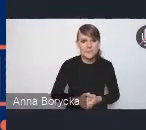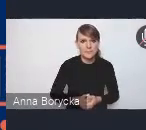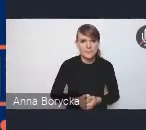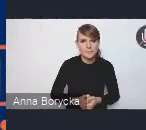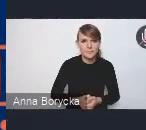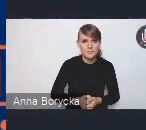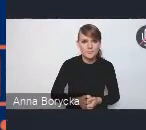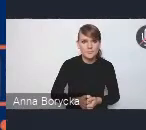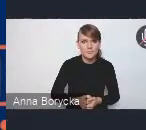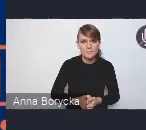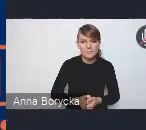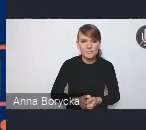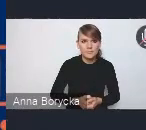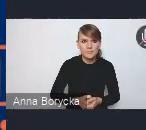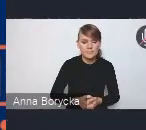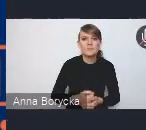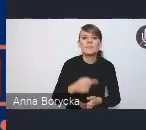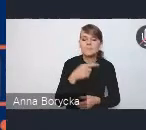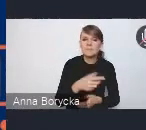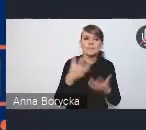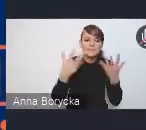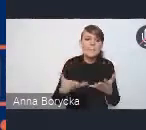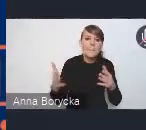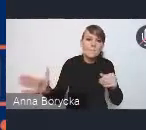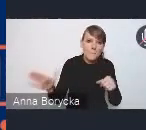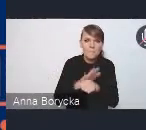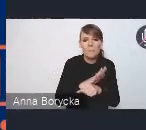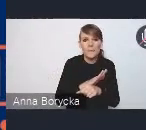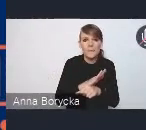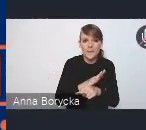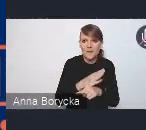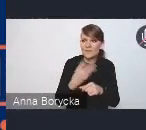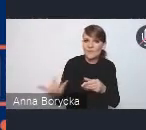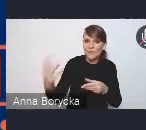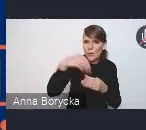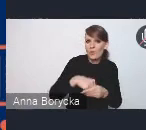aby jeszcze pełniej włączyć różnych przedstawicieli